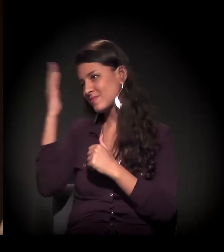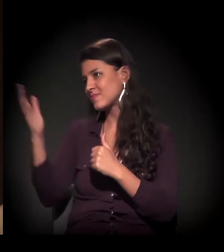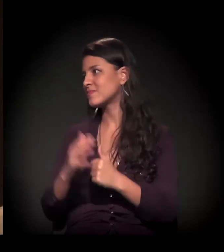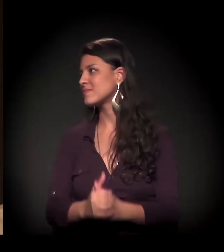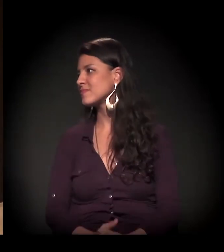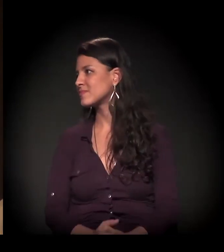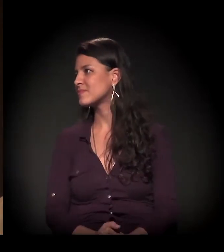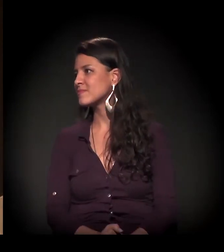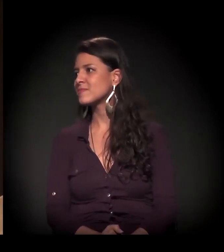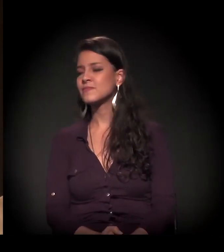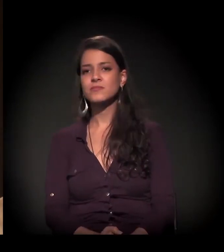Obrigado, obrigado mesmo.